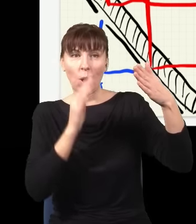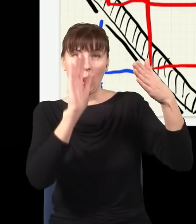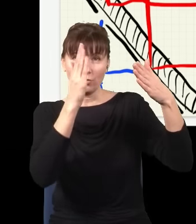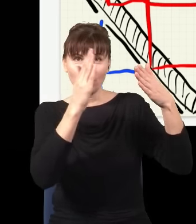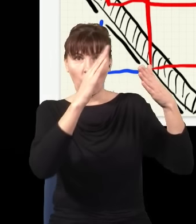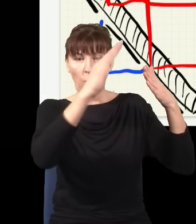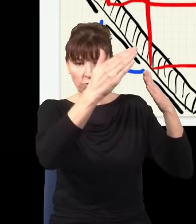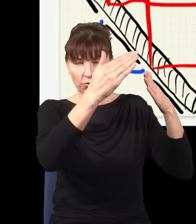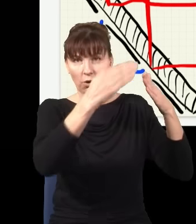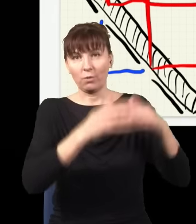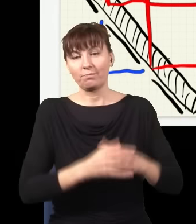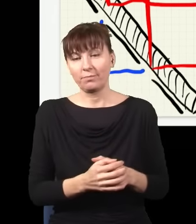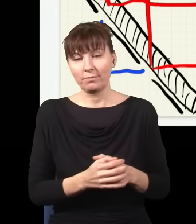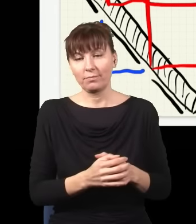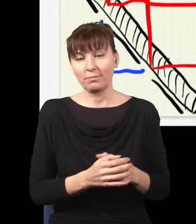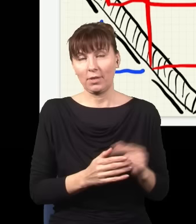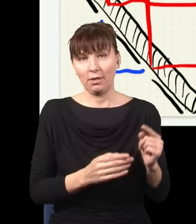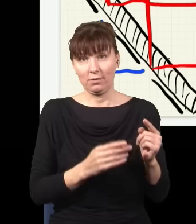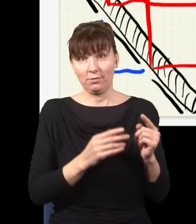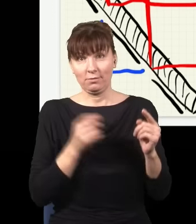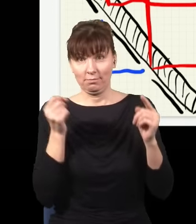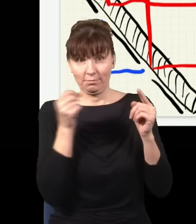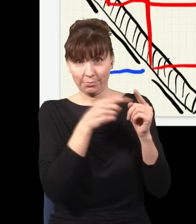jedna poleci tu, a druga poleci tu.